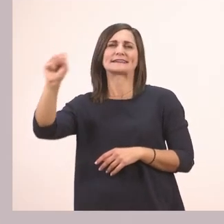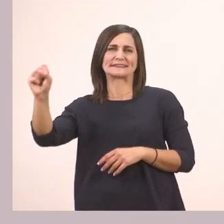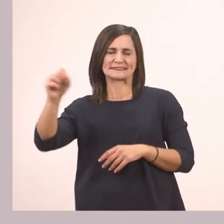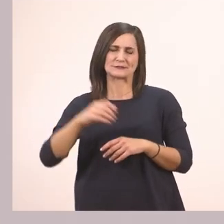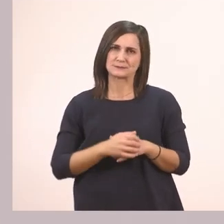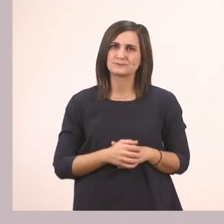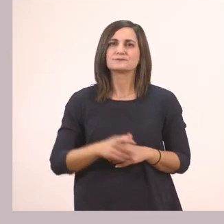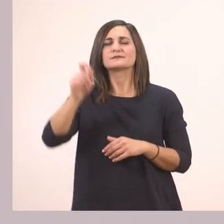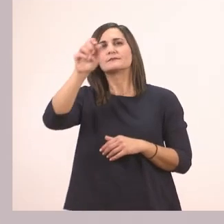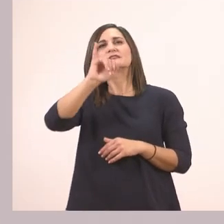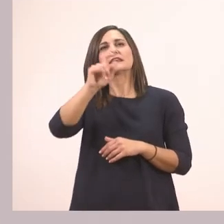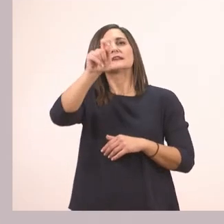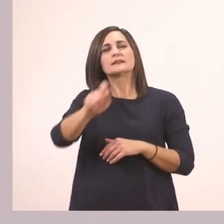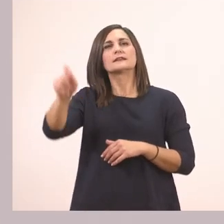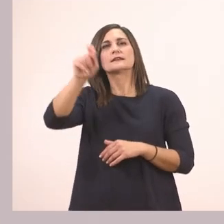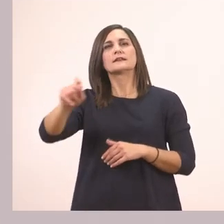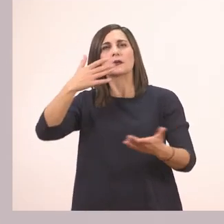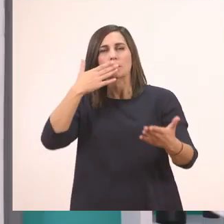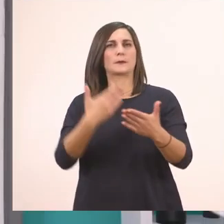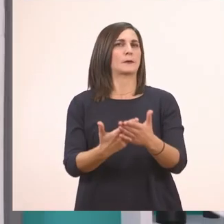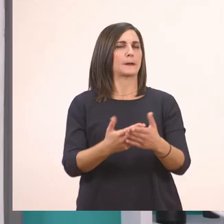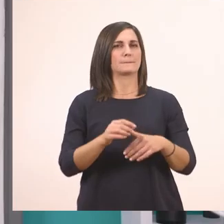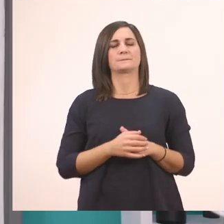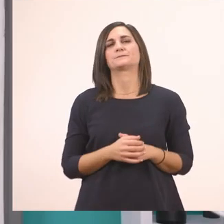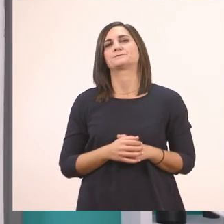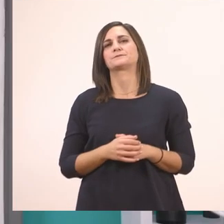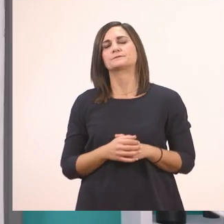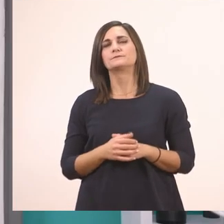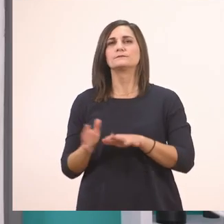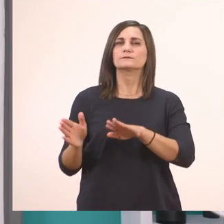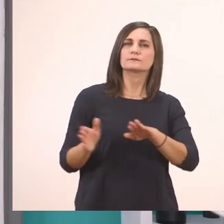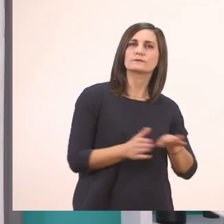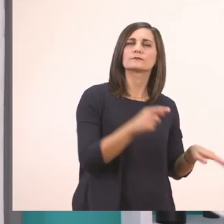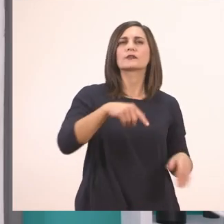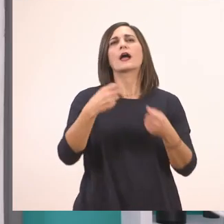Αυτά τα Ι ι τα κυκλώσαμε όλοι. Πάμε τώρα να δούμε την άσκηση 1.